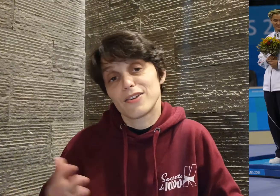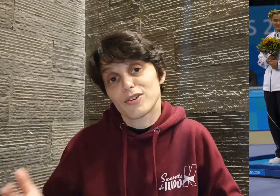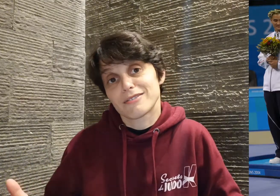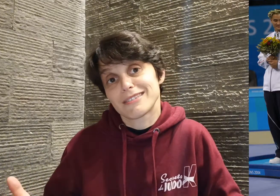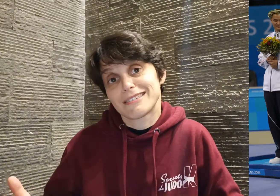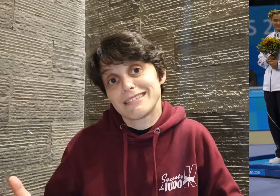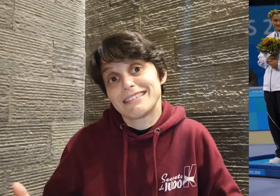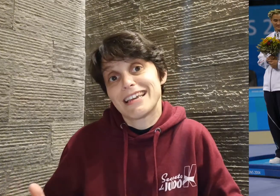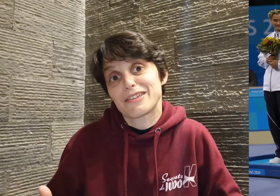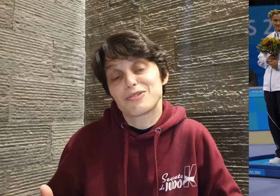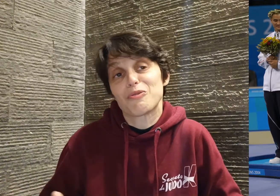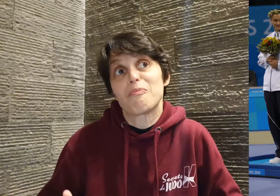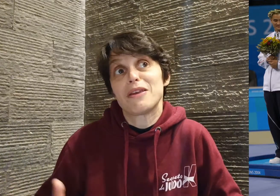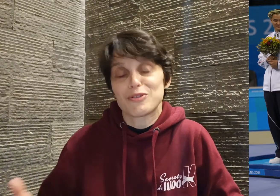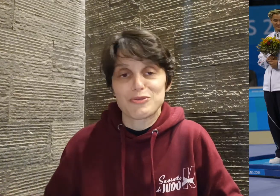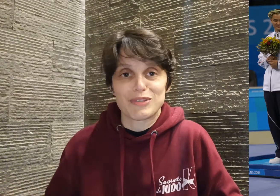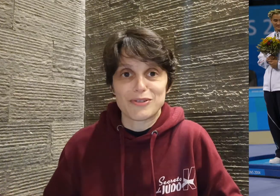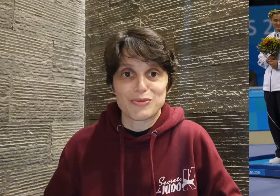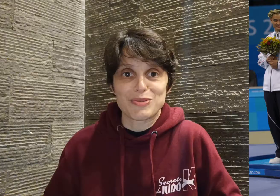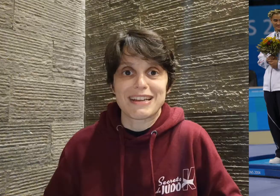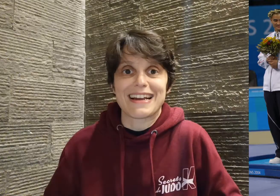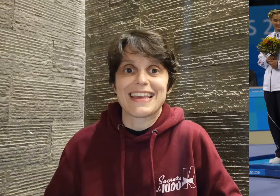et d'ailleurs c'est ce qu'il dit être son meilleur souvenir de toute sa carrière.